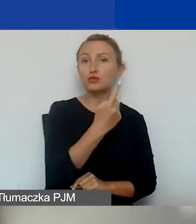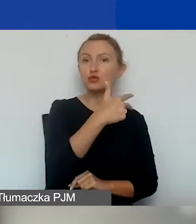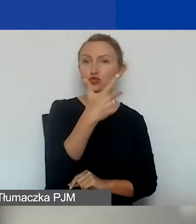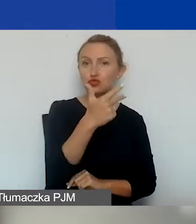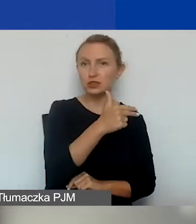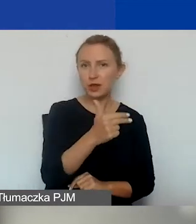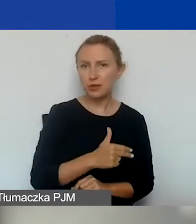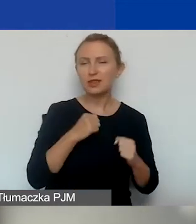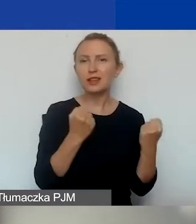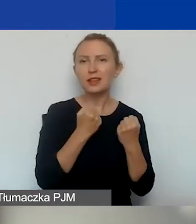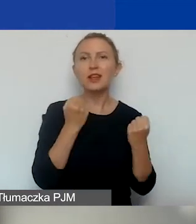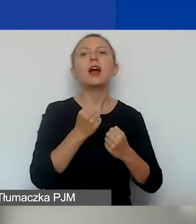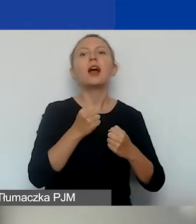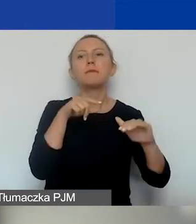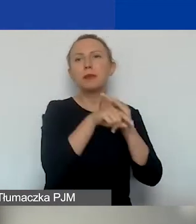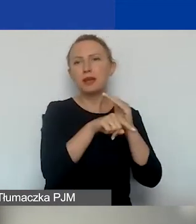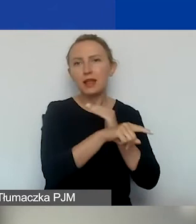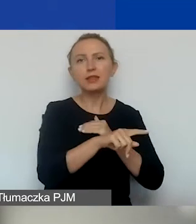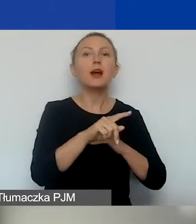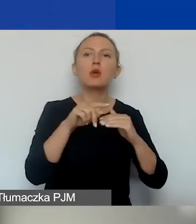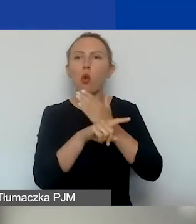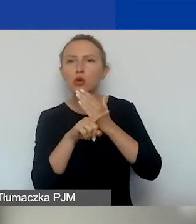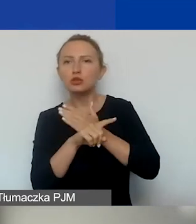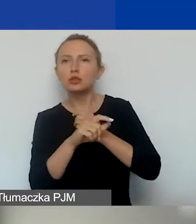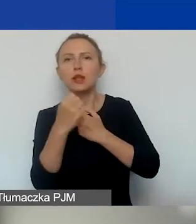działania z migrantami/migrantkami i uchodźcami/uchodźczyniami,